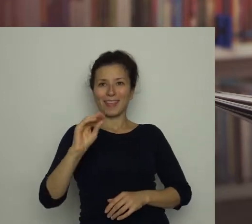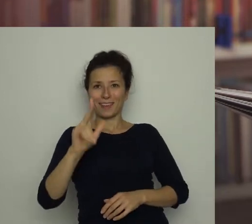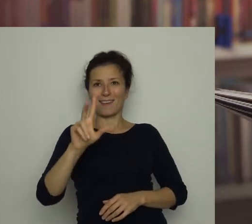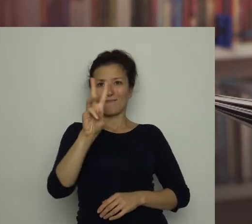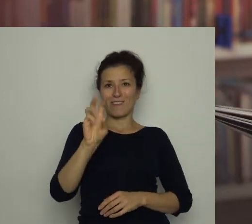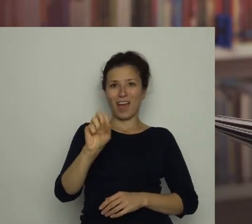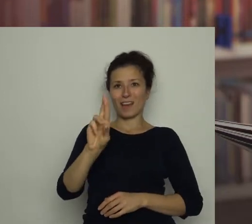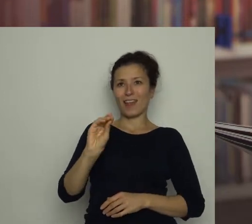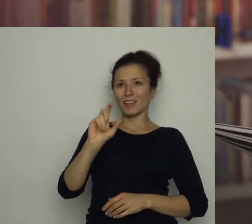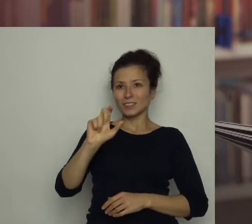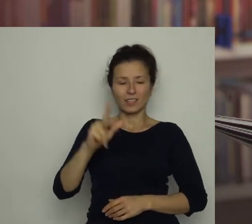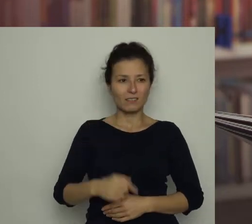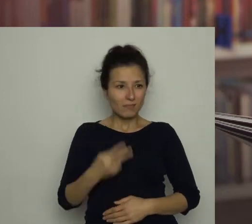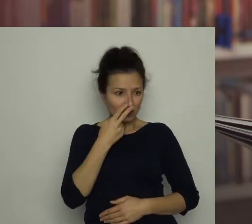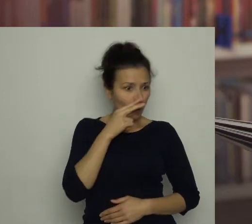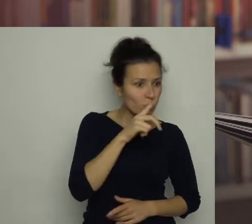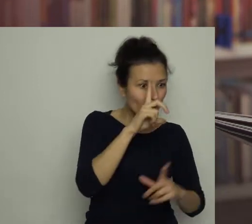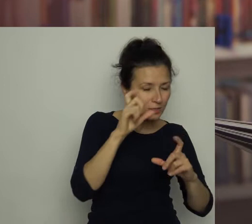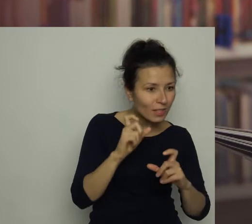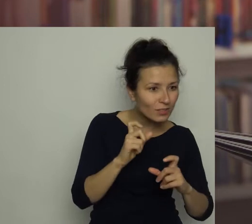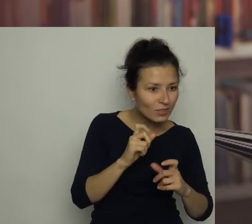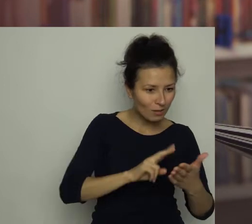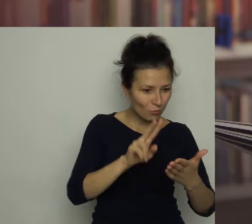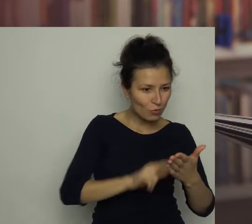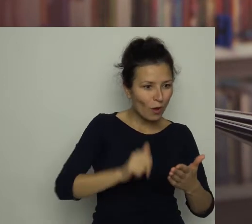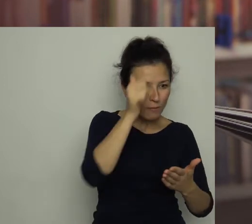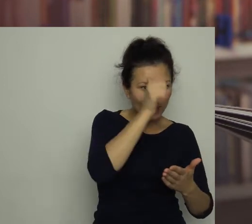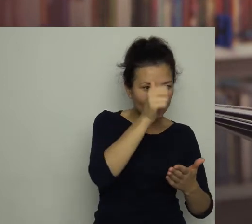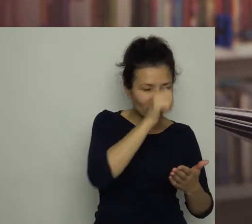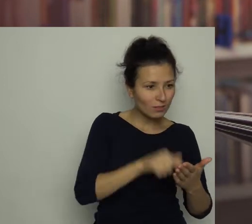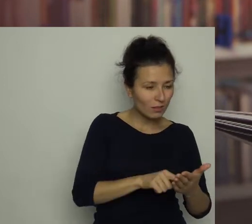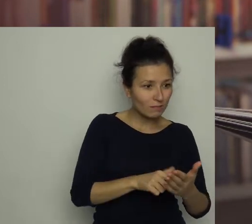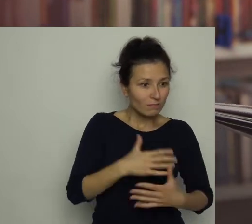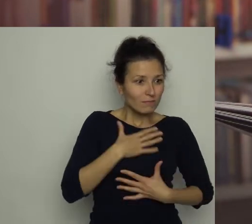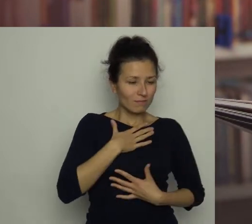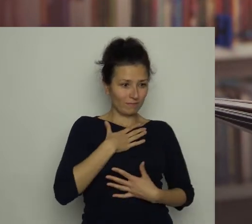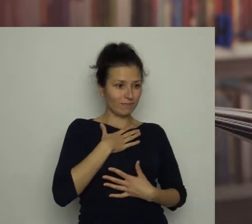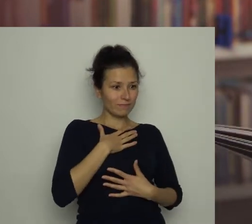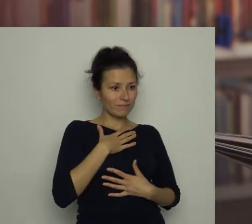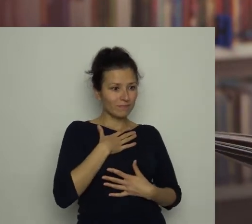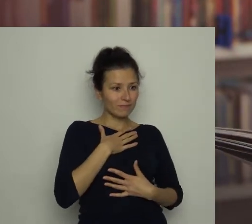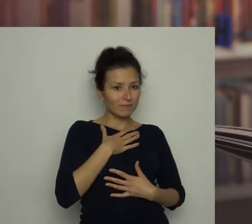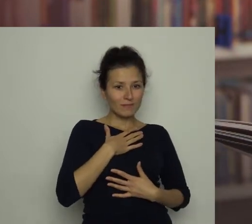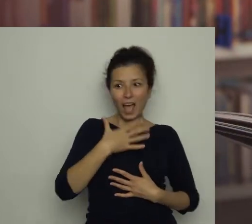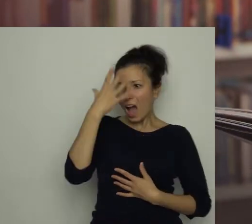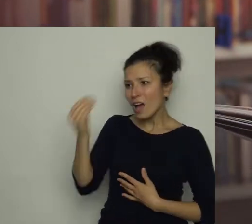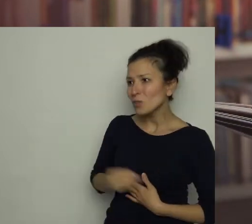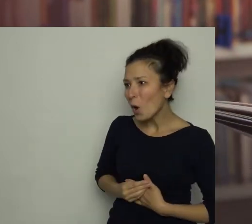Gdy zobaczyłam zdjęcie i przeczytałam nazwisko, aż mnie zatkało. Antoś! - krzyknęłam